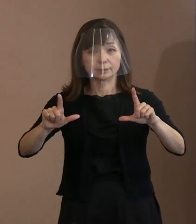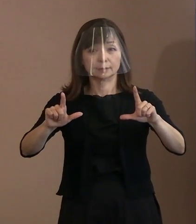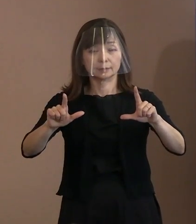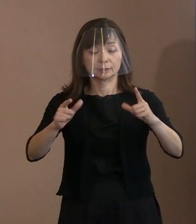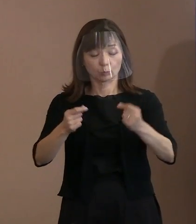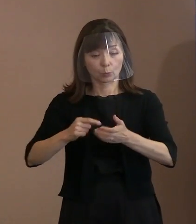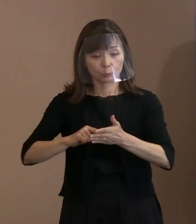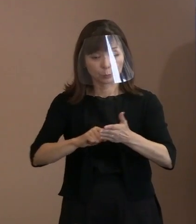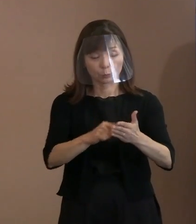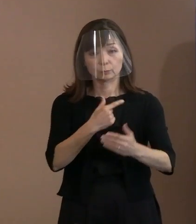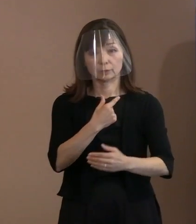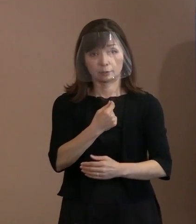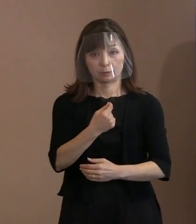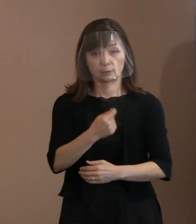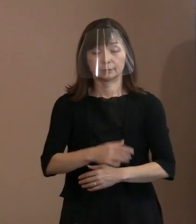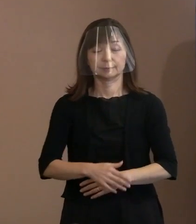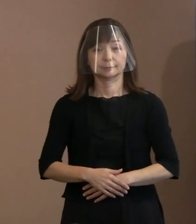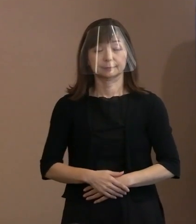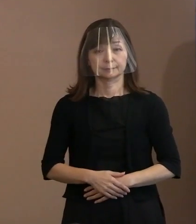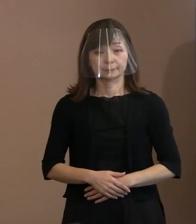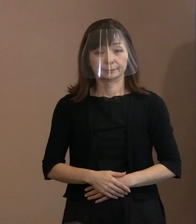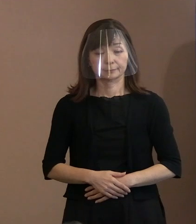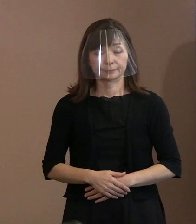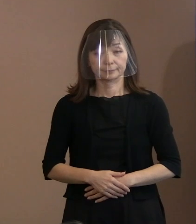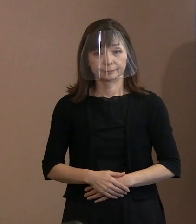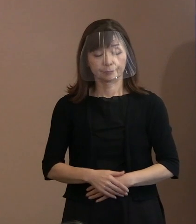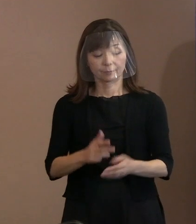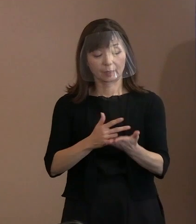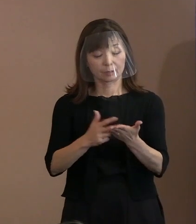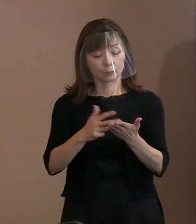それでは､お手元の資料を御覧ください｡